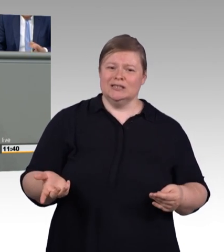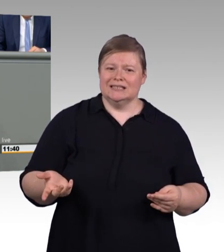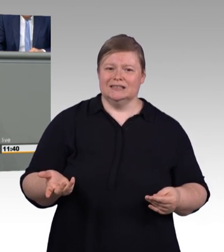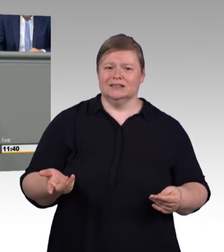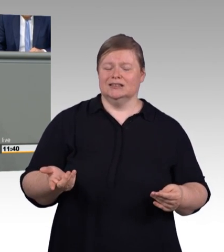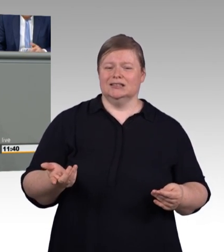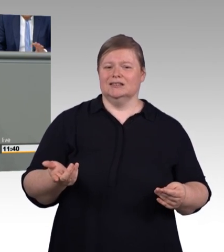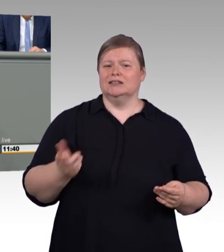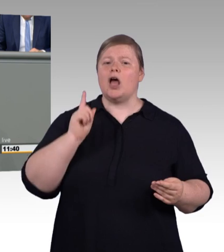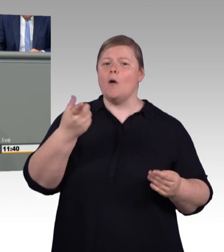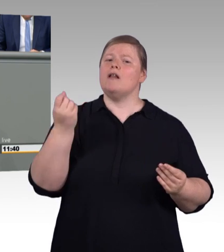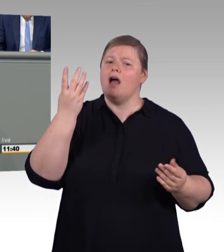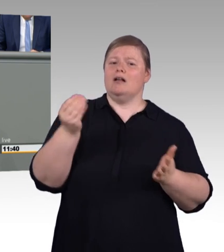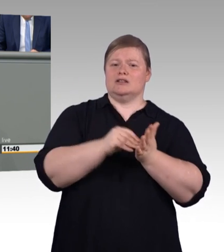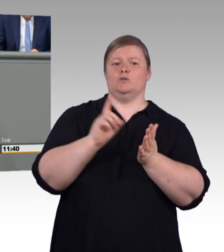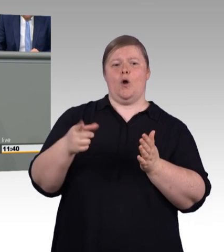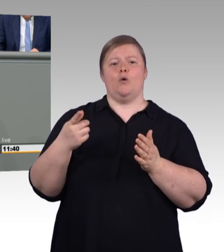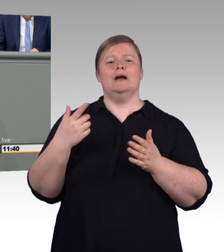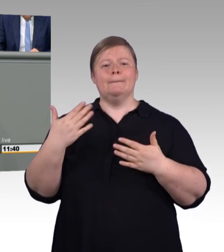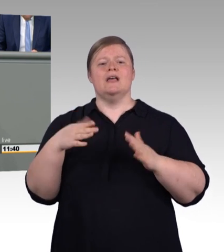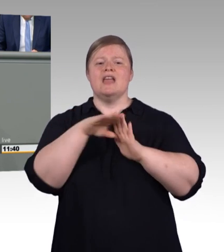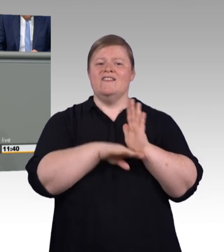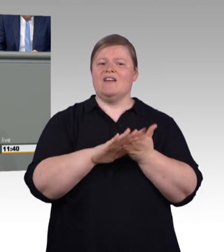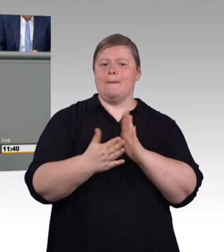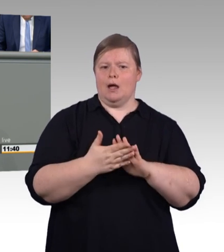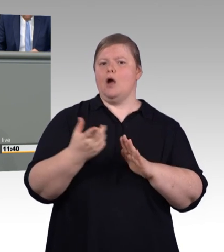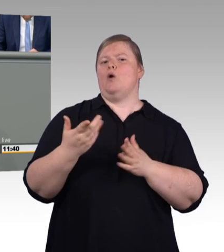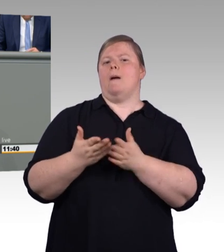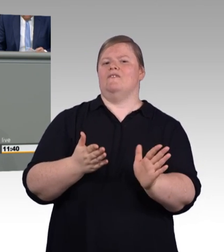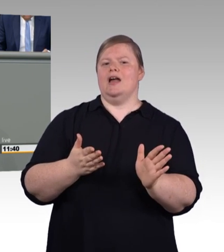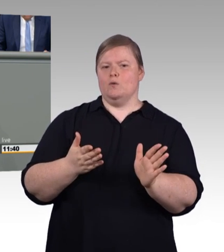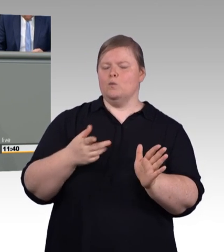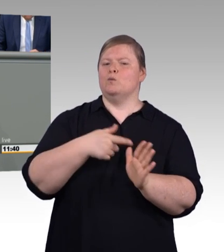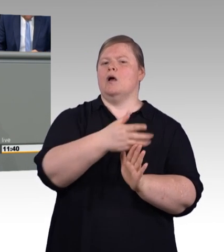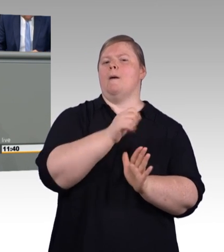19/10815, Seite 42, folgende.